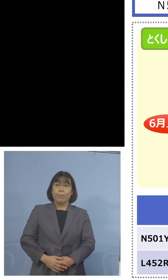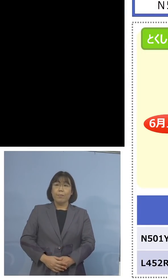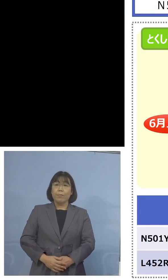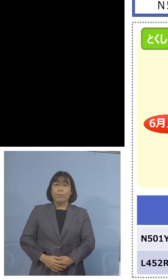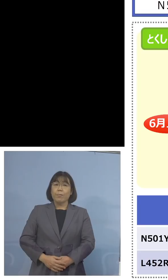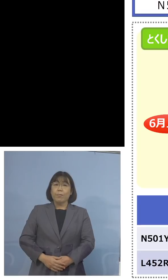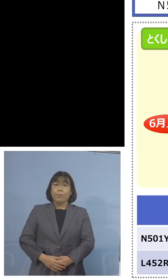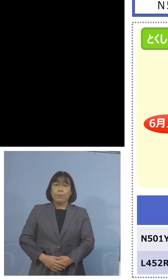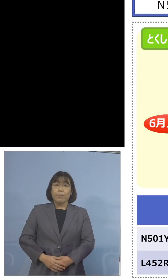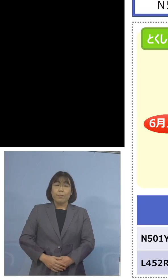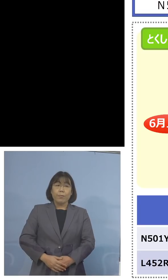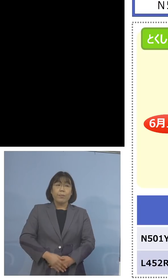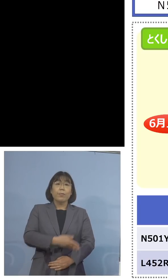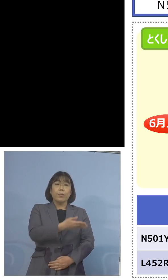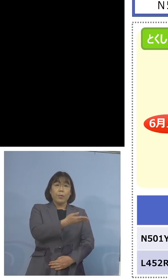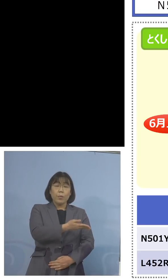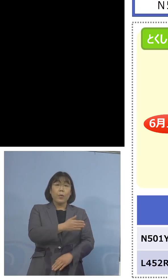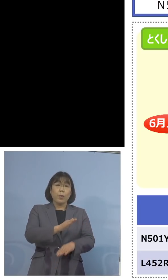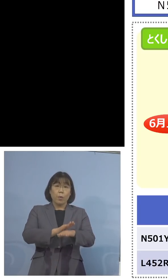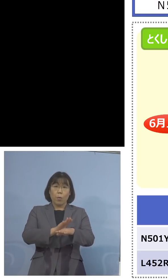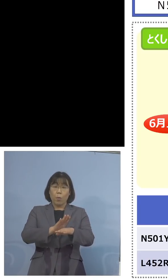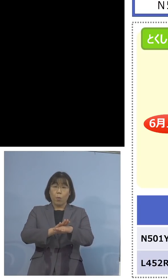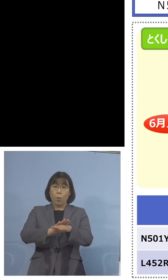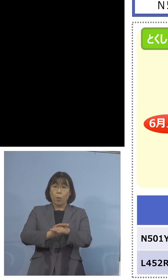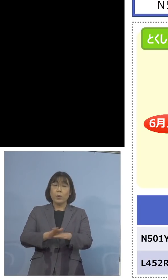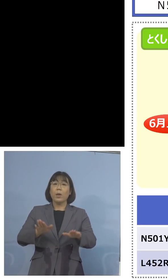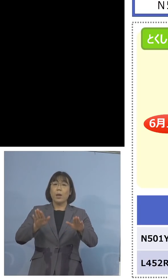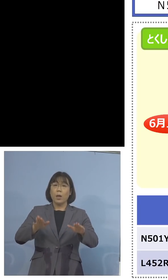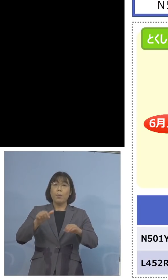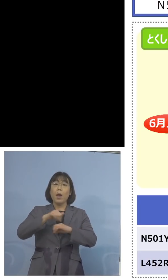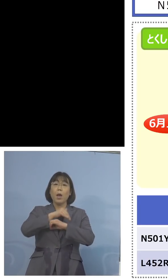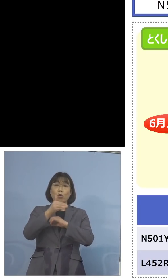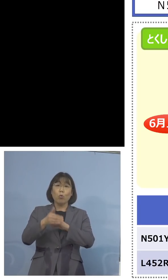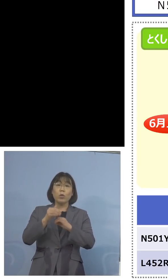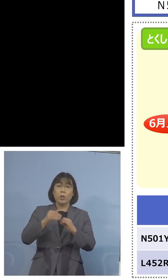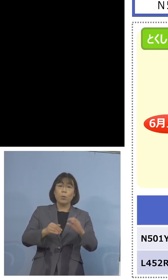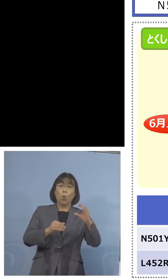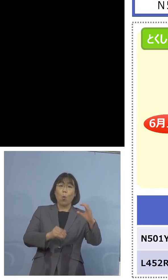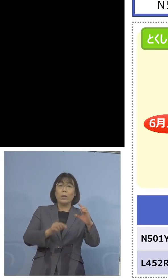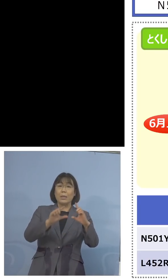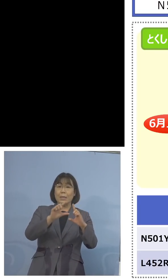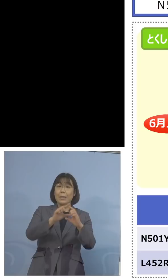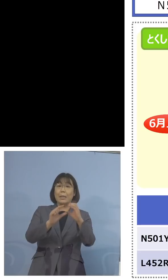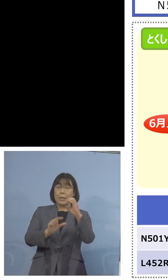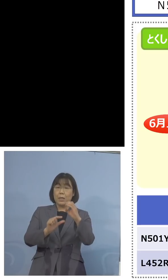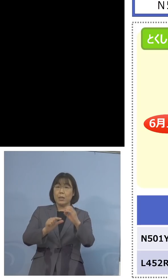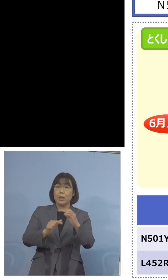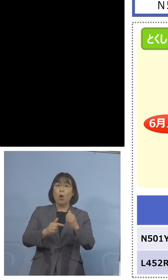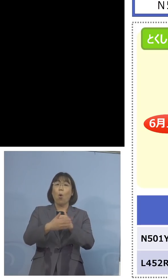こうした形で今、徳島版CDCでありますが 保健製薬環境センターと